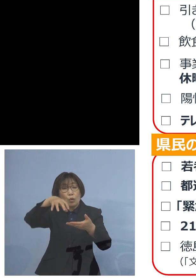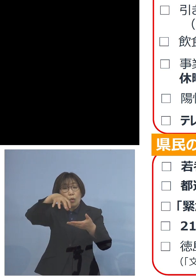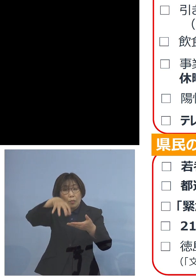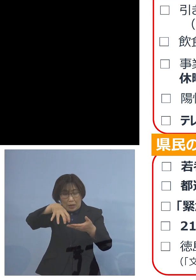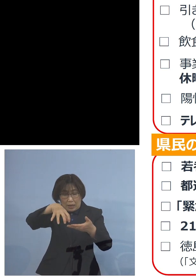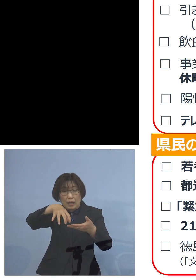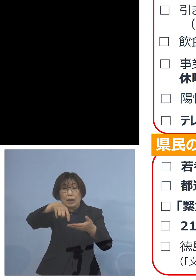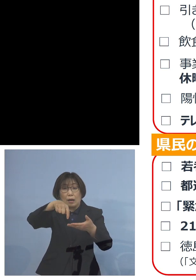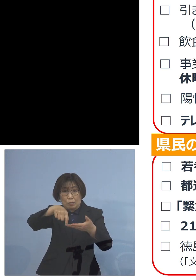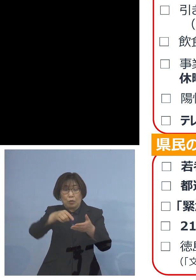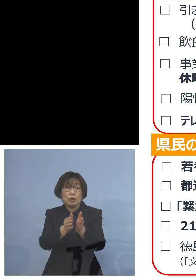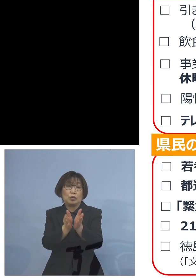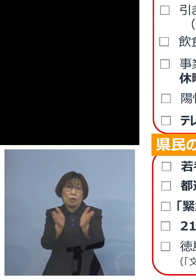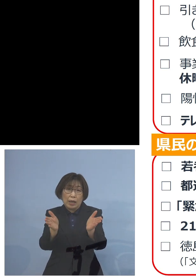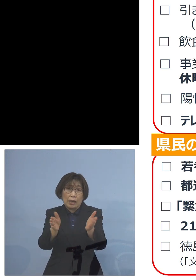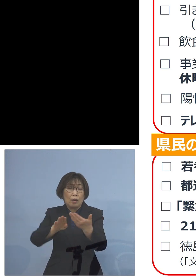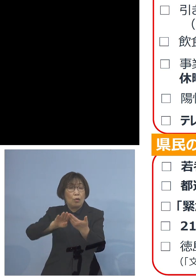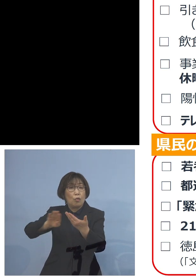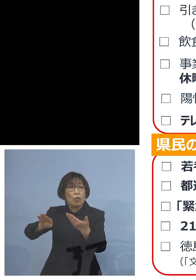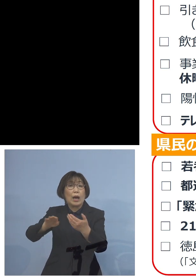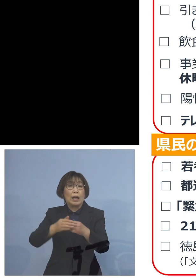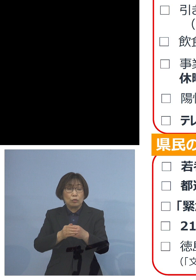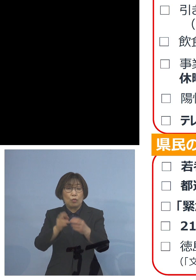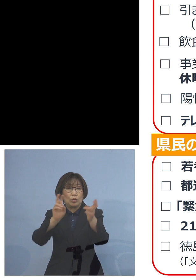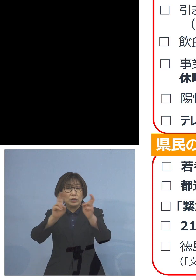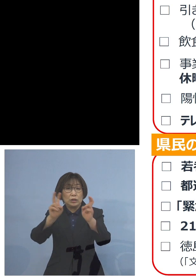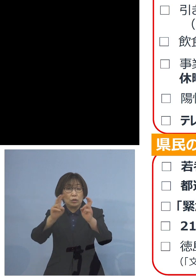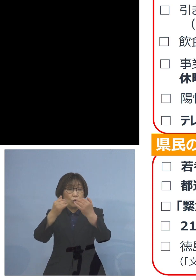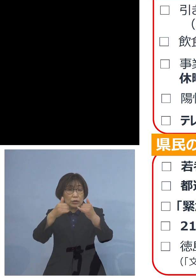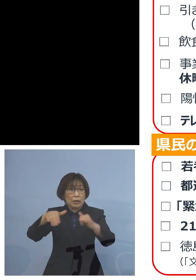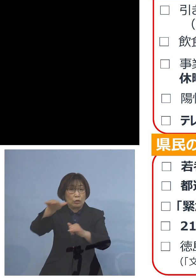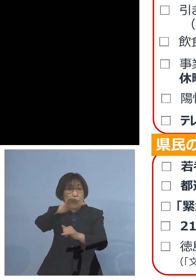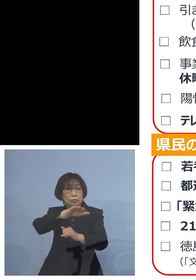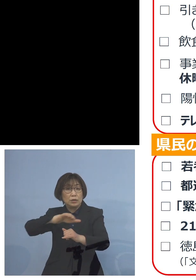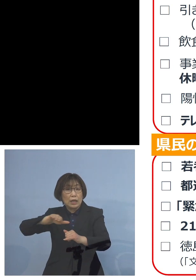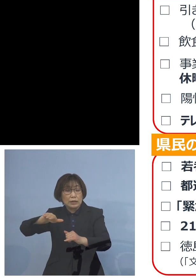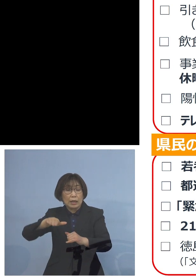他のいわゆる 事業者の皆様方にも広げる